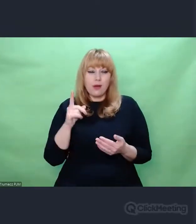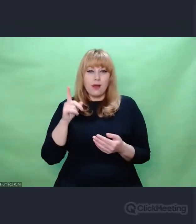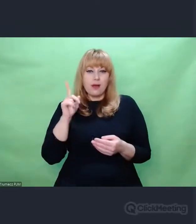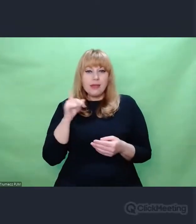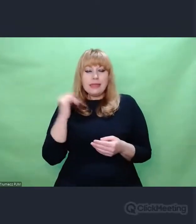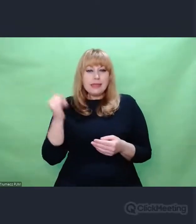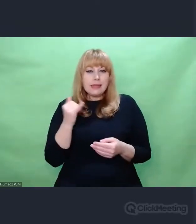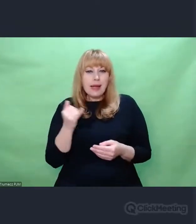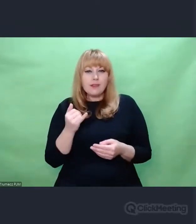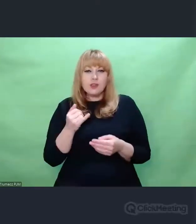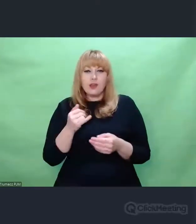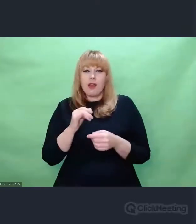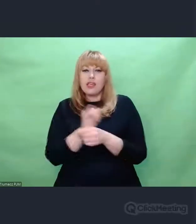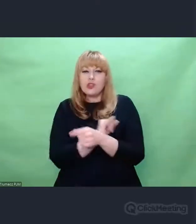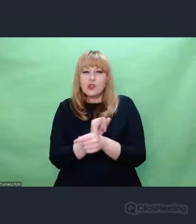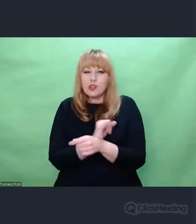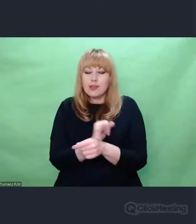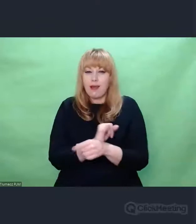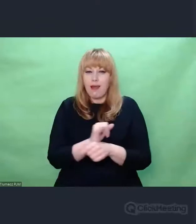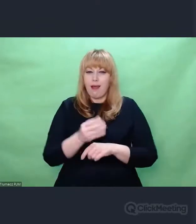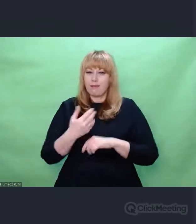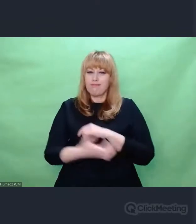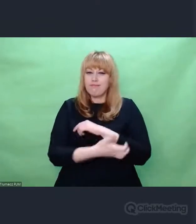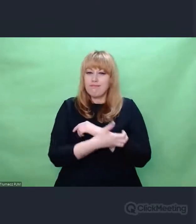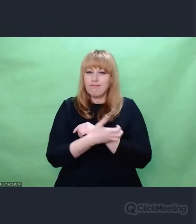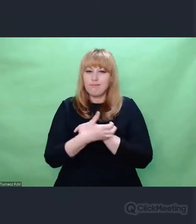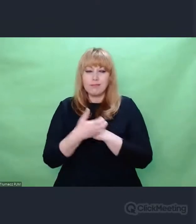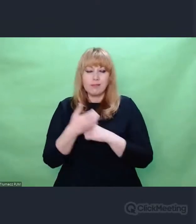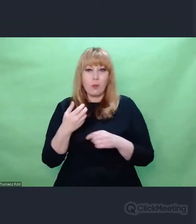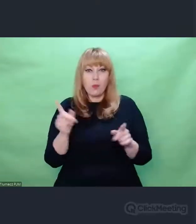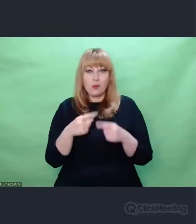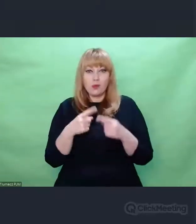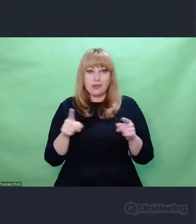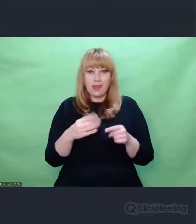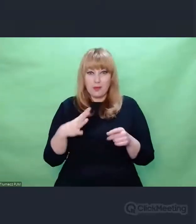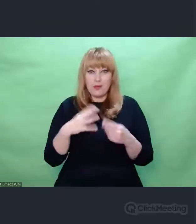w której muzyka była niezwykle istotna. Przykładem tego związku